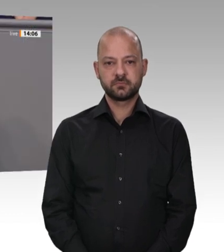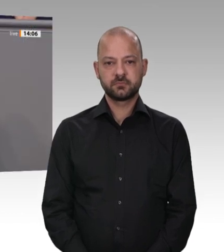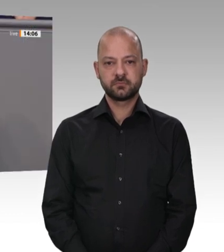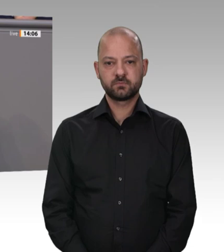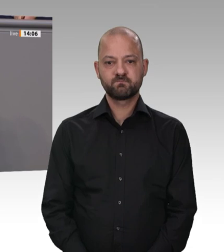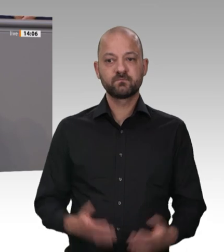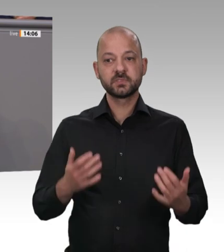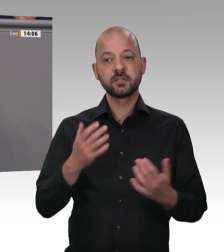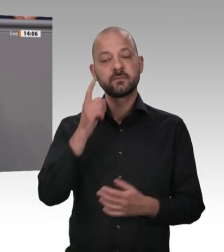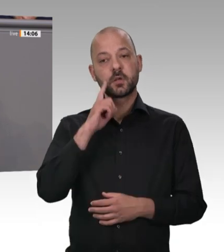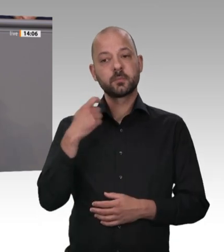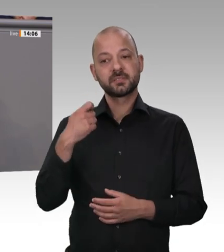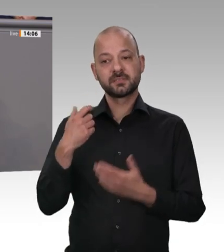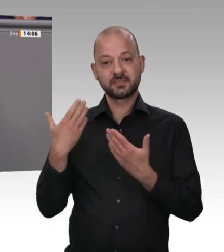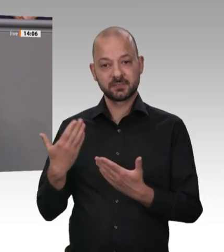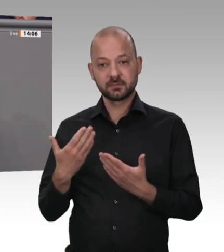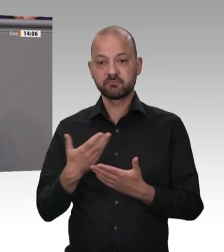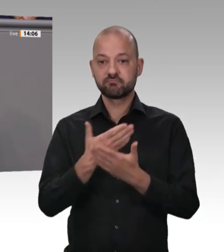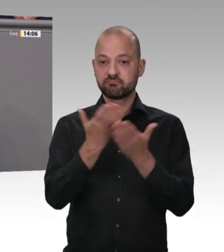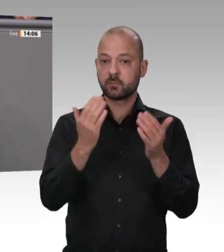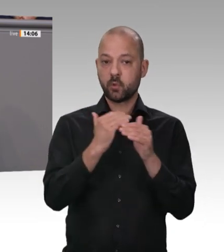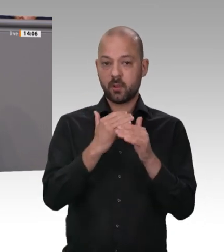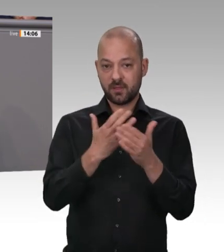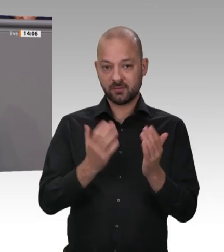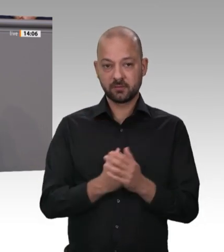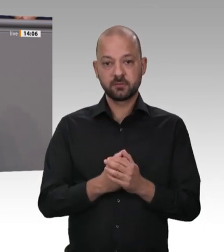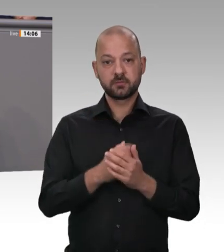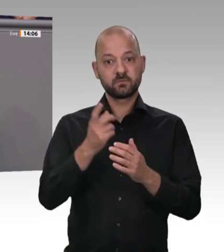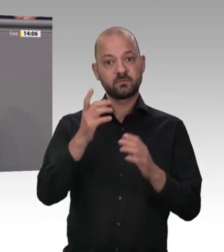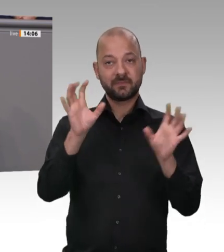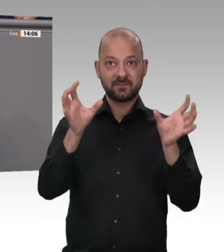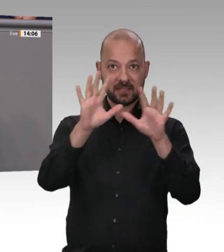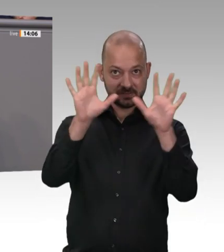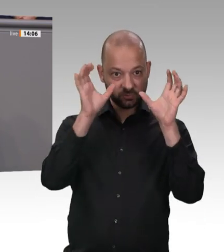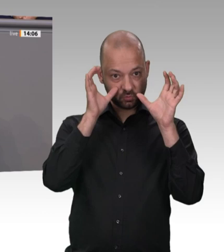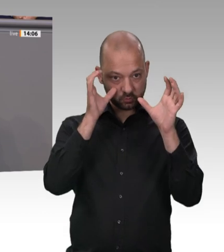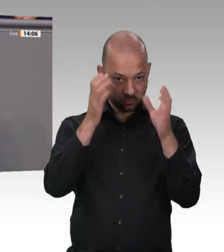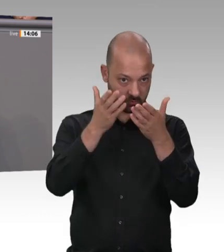Staatsbürger schäme ich mich für die Zustände in der deutschen Fleischindustrie. Was